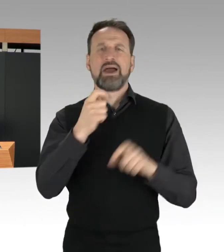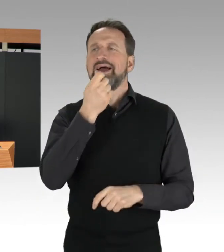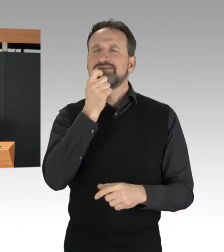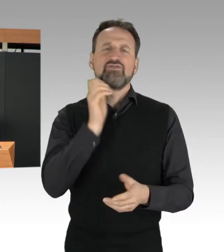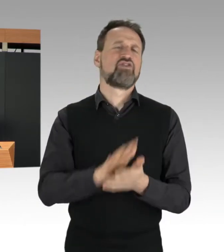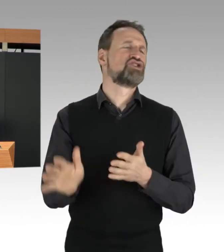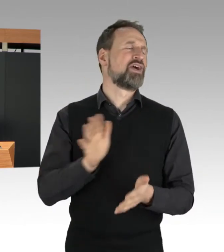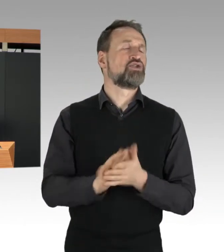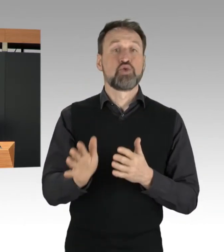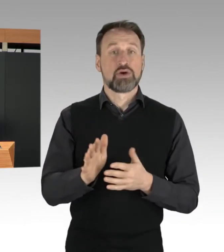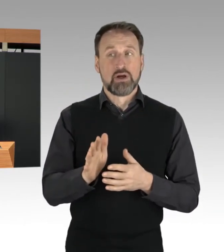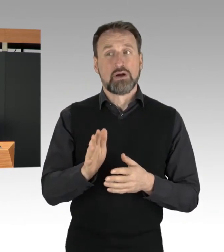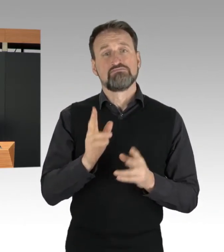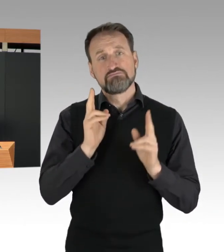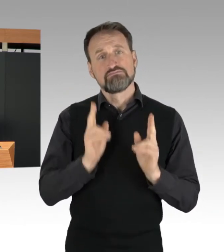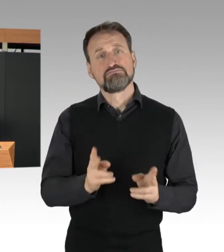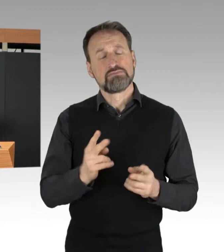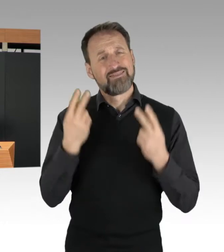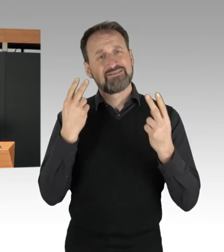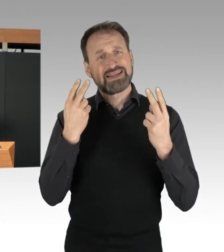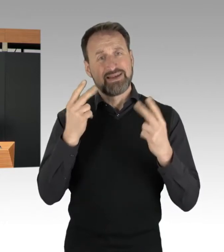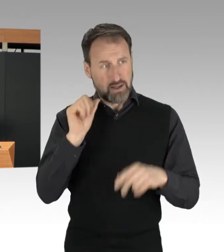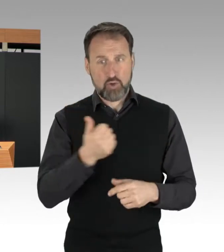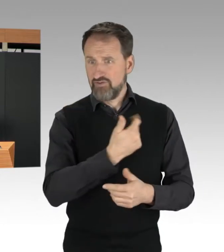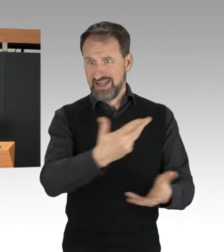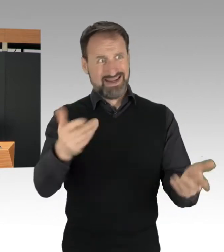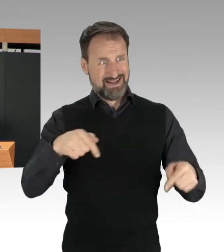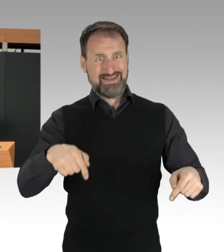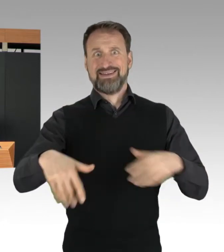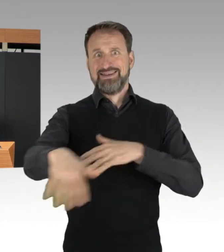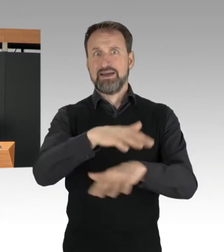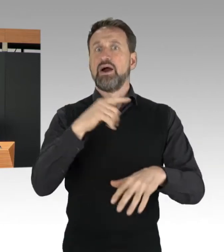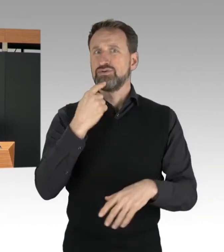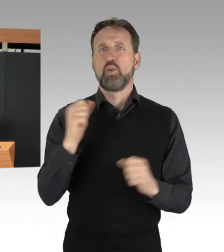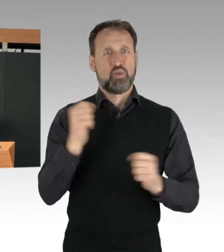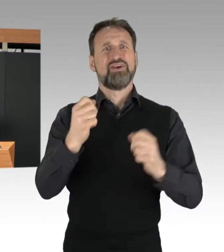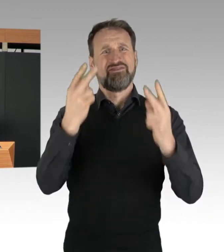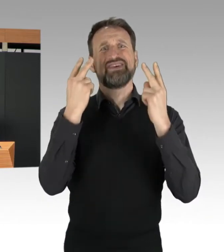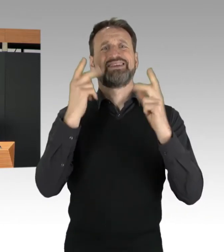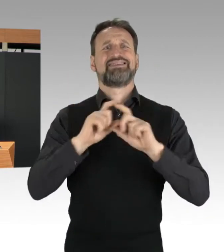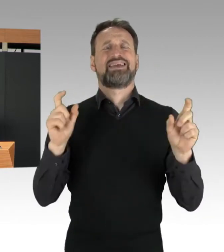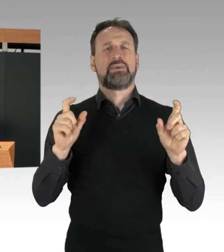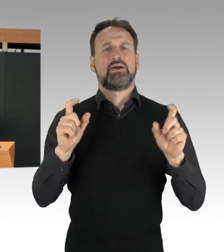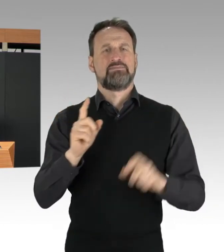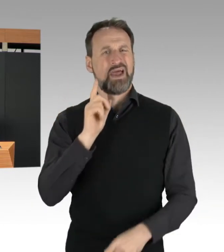völlig zu Recht sehr wichtig finden. Mit diesem Agieren schaden die Aktivisten